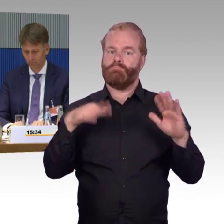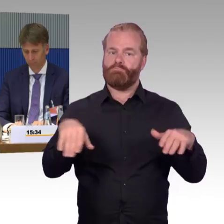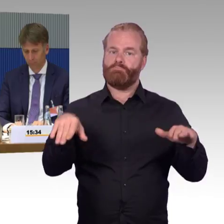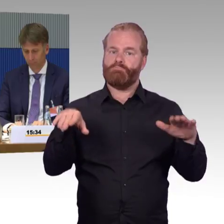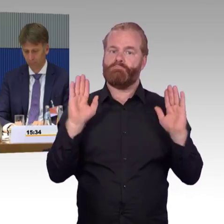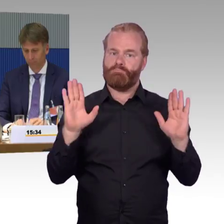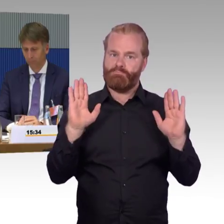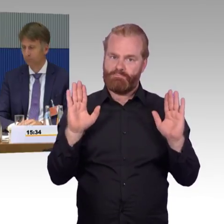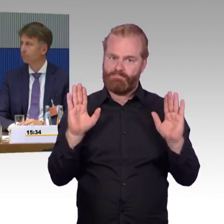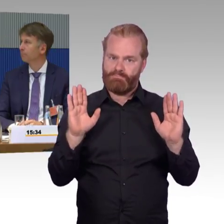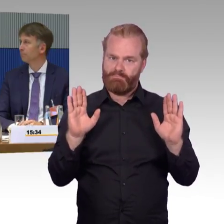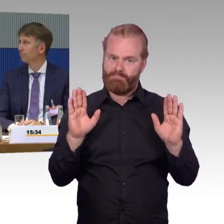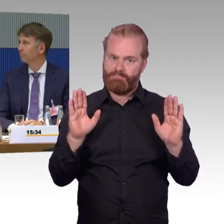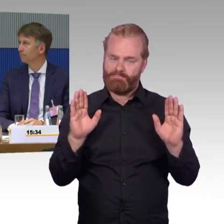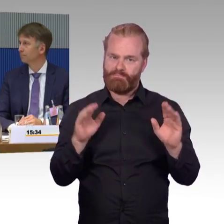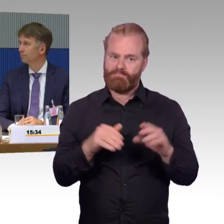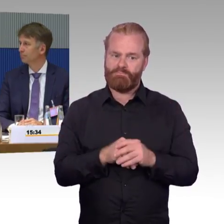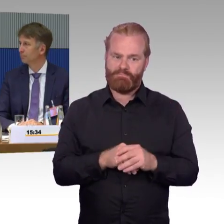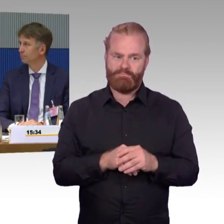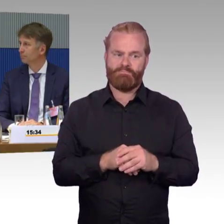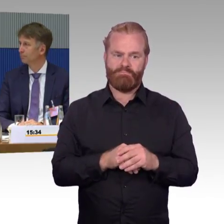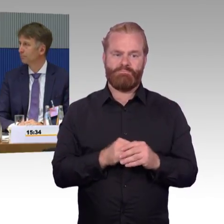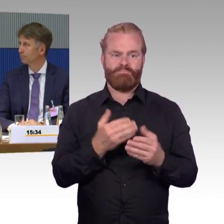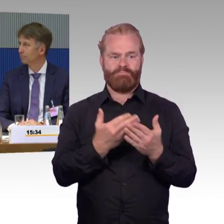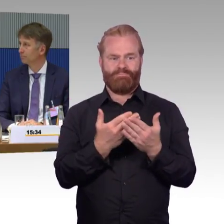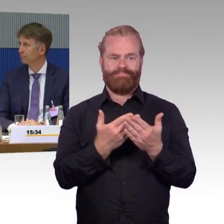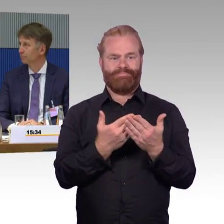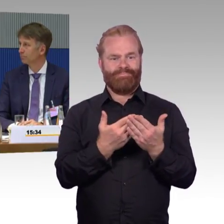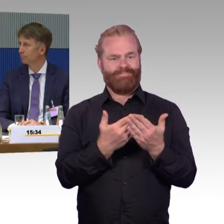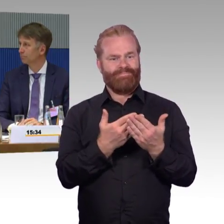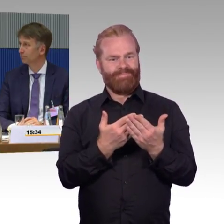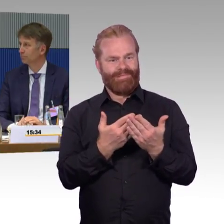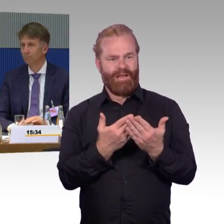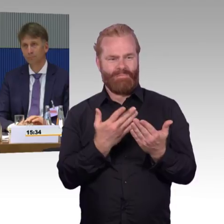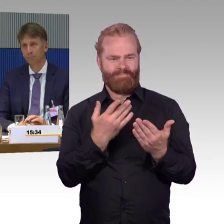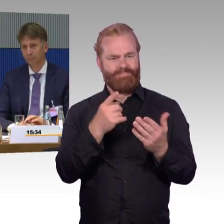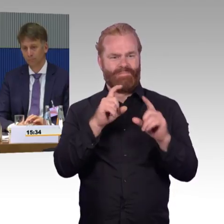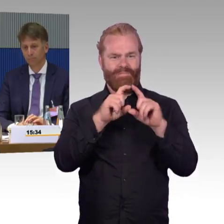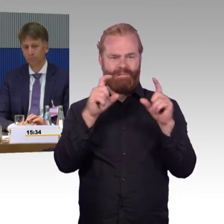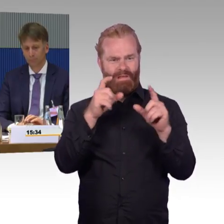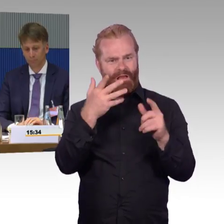bis er auseinanderfällt. Auch im Rahmen der TÜV-Prüfung ist das kein Kriterium, wo Barrierefreiheit geprüft wird.